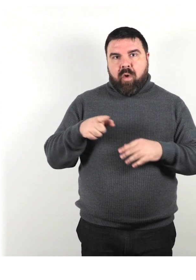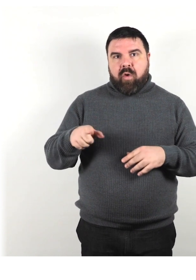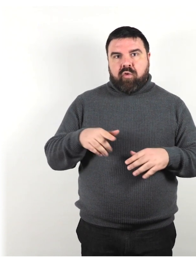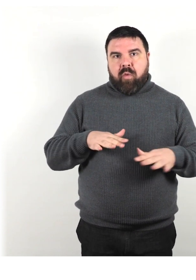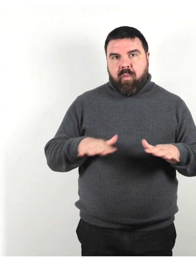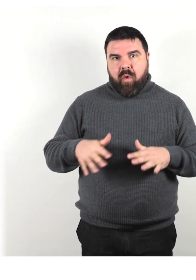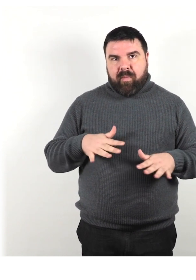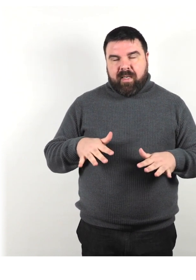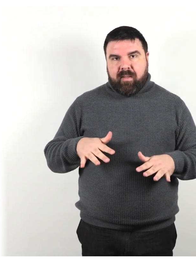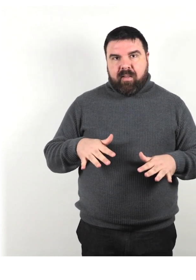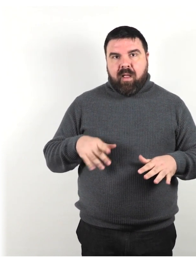che utilizza un deambulatore.